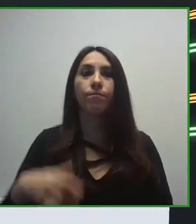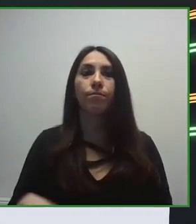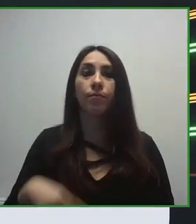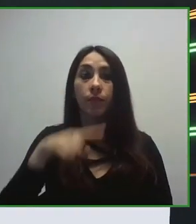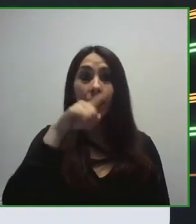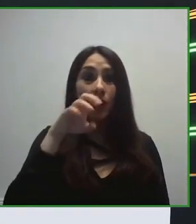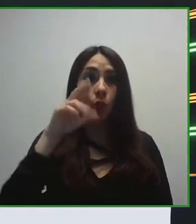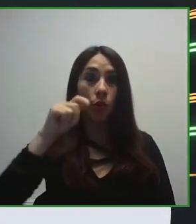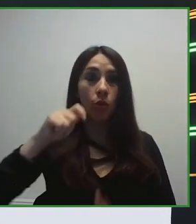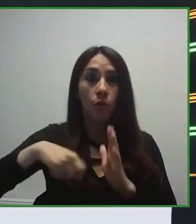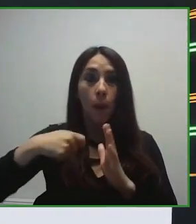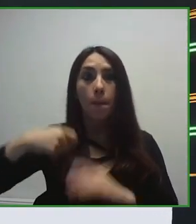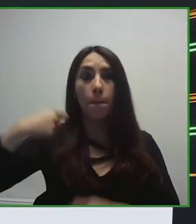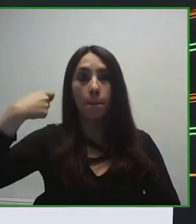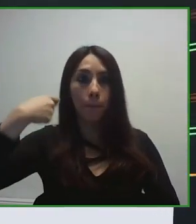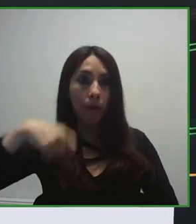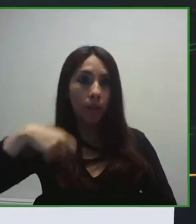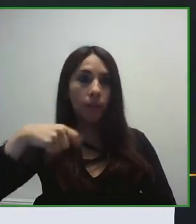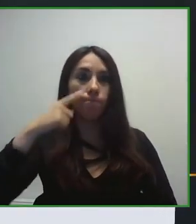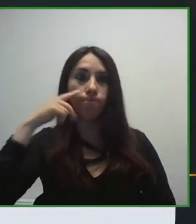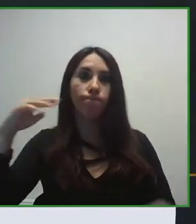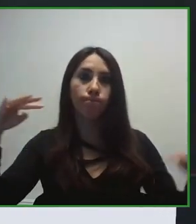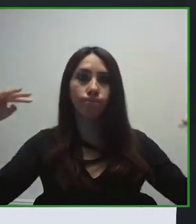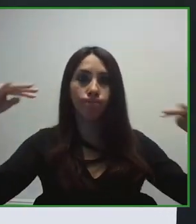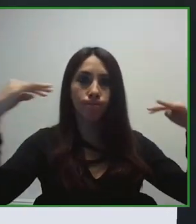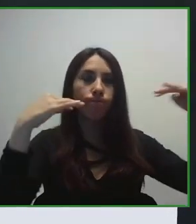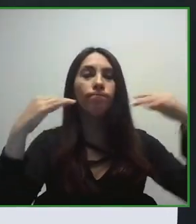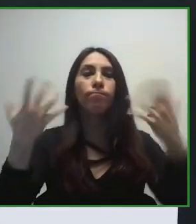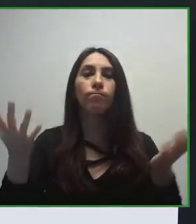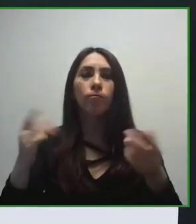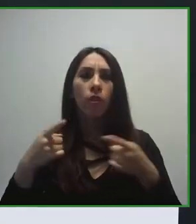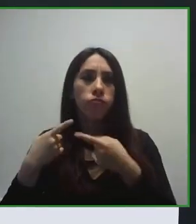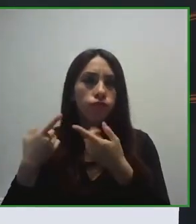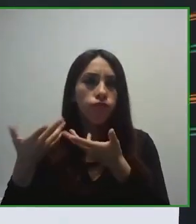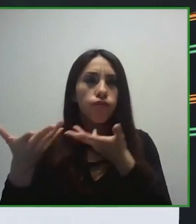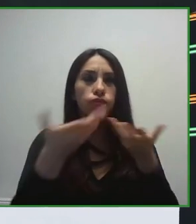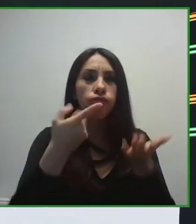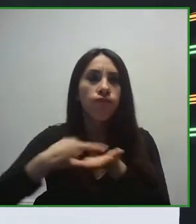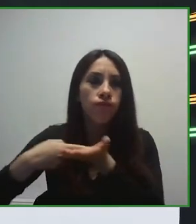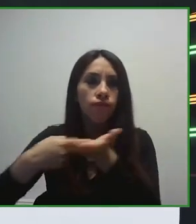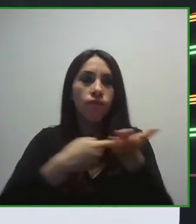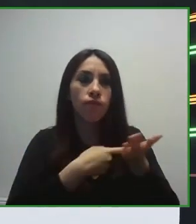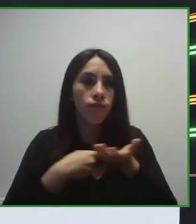Sí, deciros que somos, que nuestros ingresos provienen de la venta de la lotería y de la